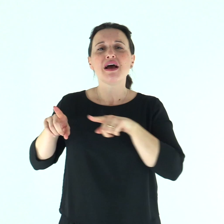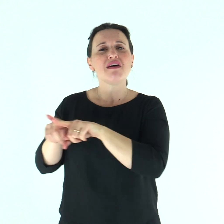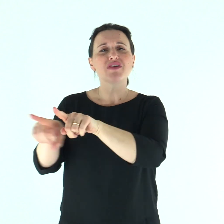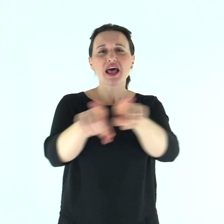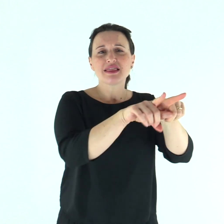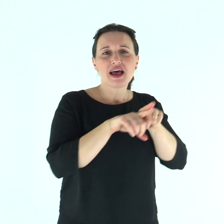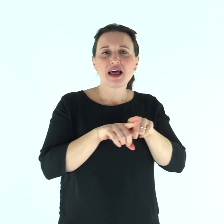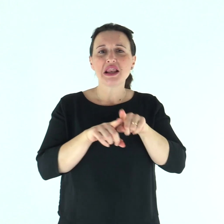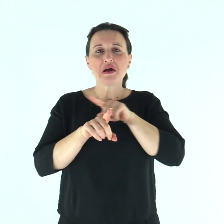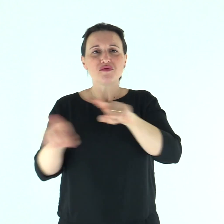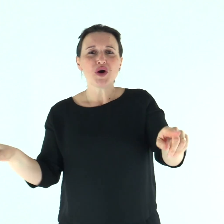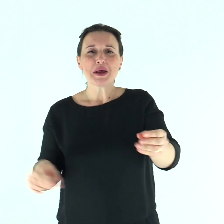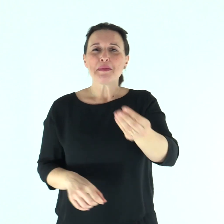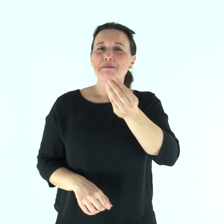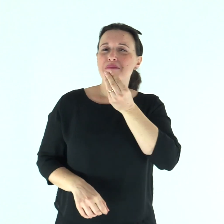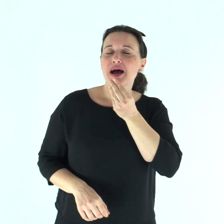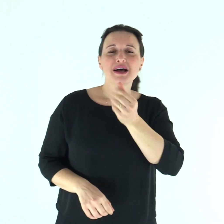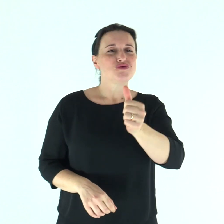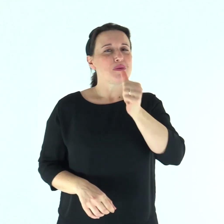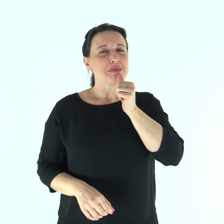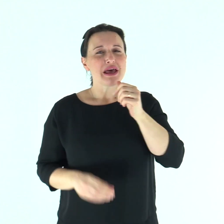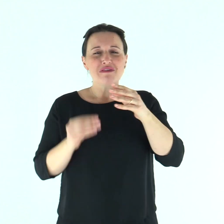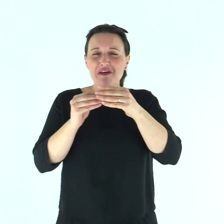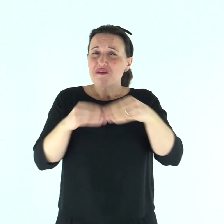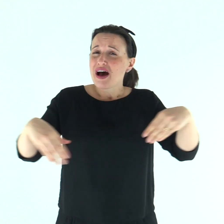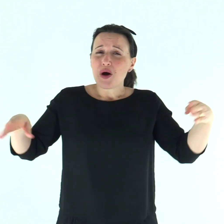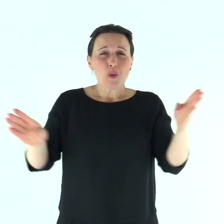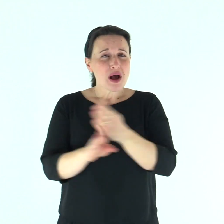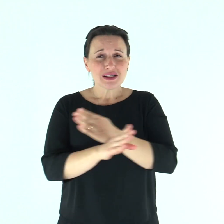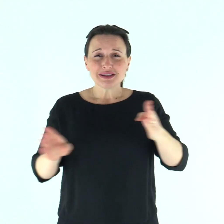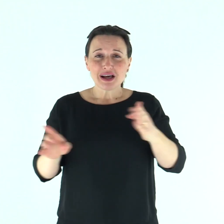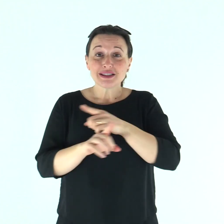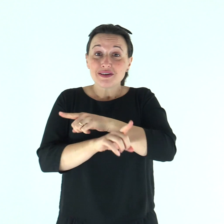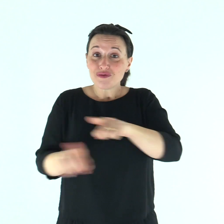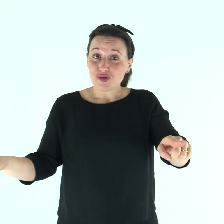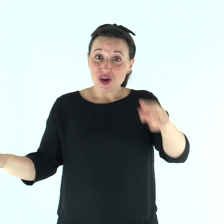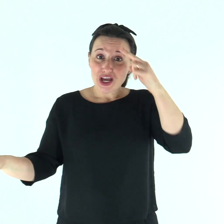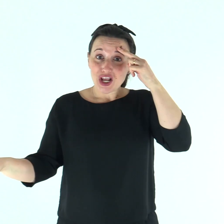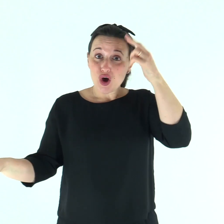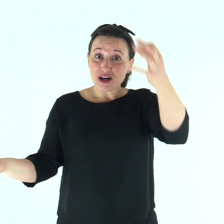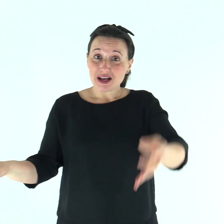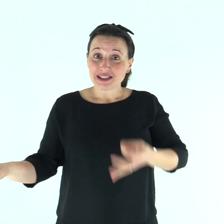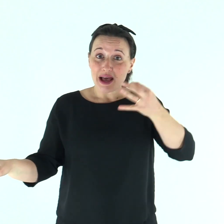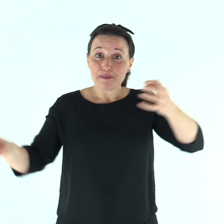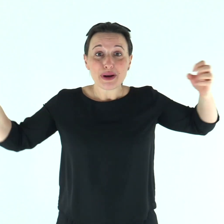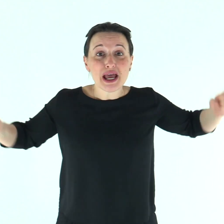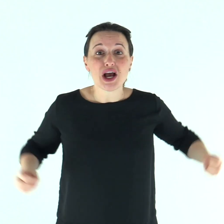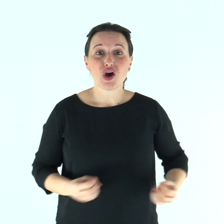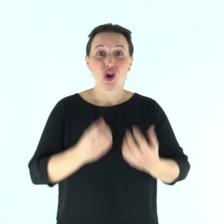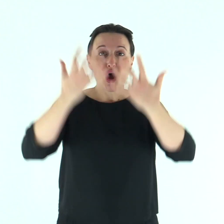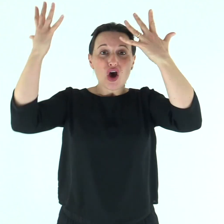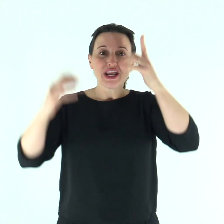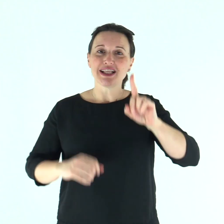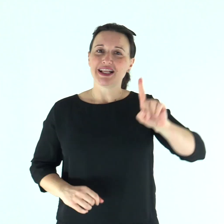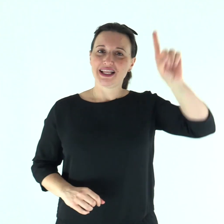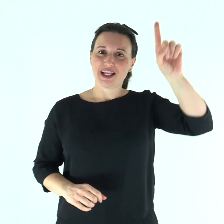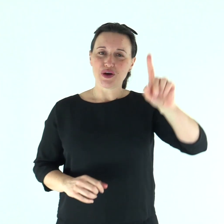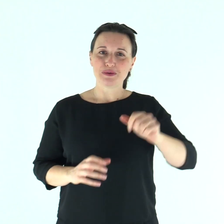Fratelli, sia che mangiate sia che beviate sia che facciate qualsiasi altra cosa, fate tutto per la gloria di Dio.